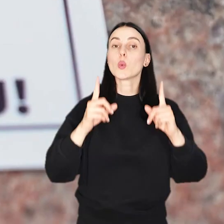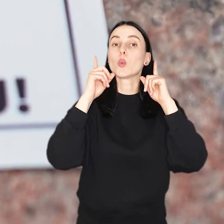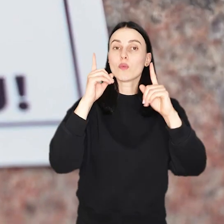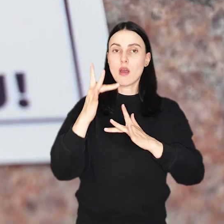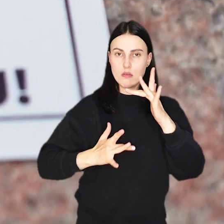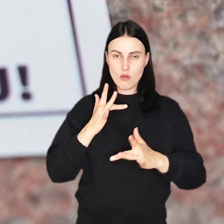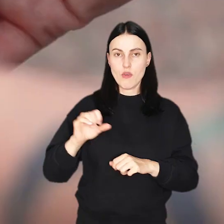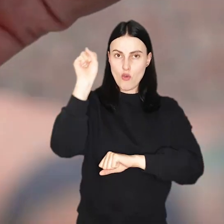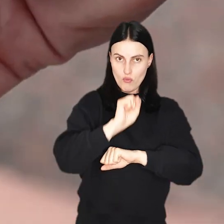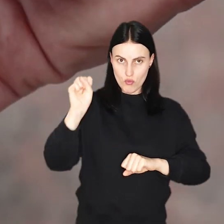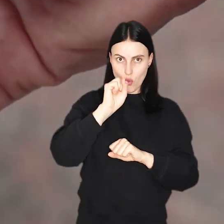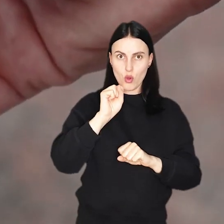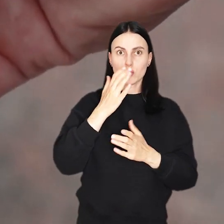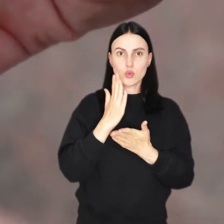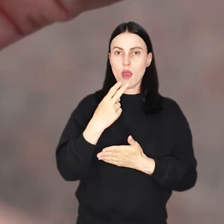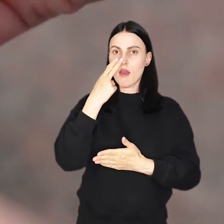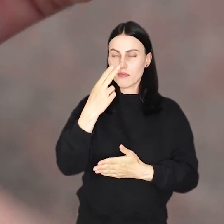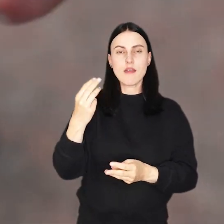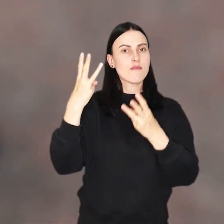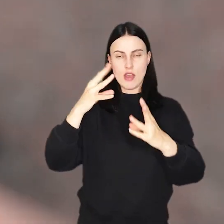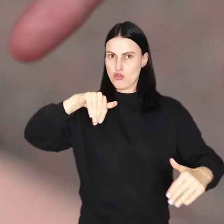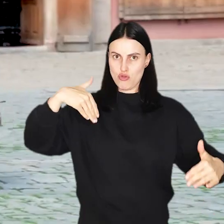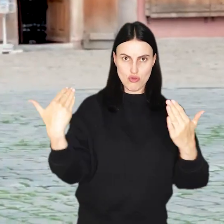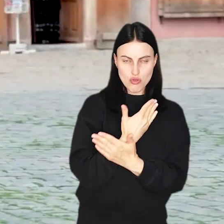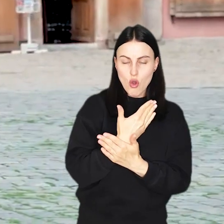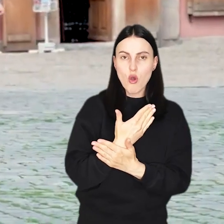Uwaga rowerzyści! We Wrocławiu pojawiła się ważna nowość.